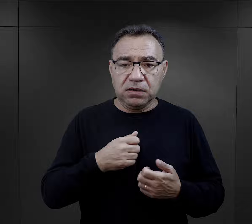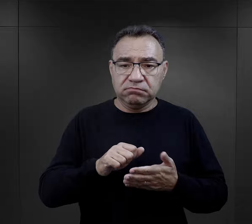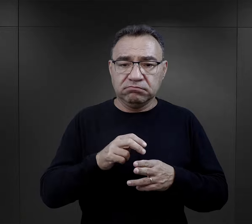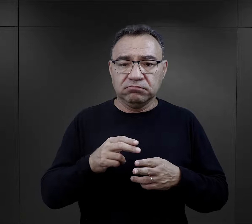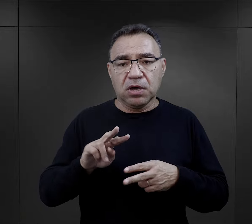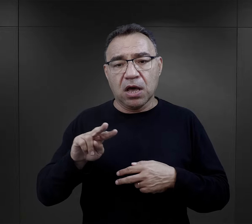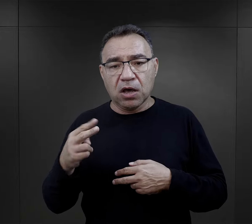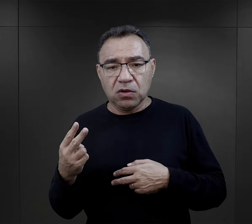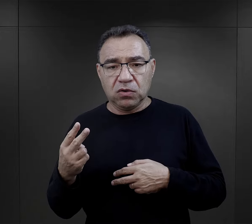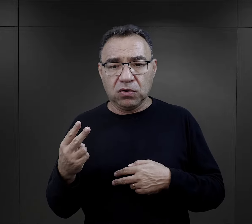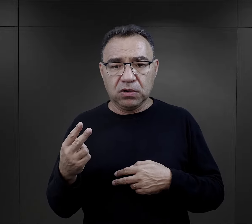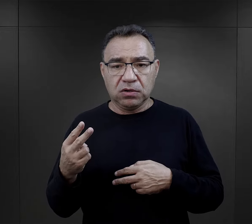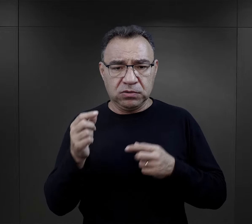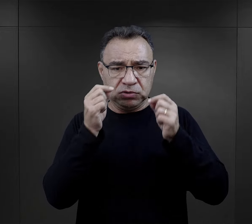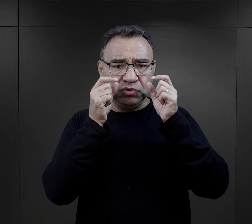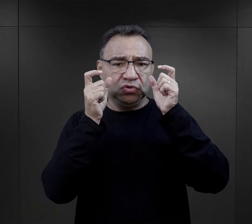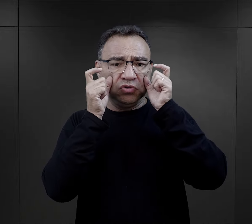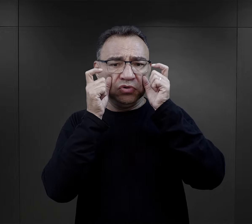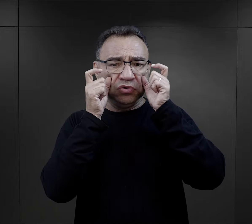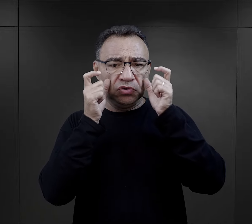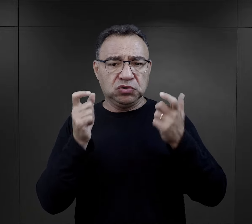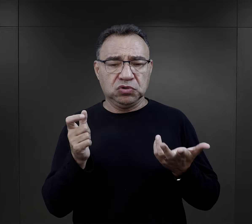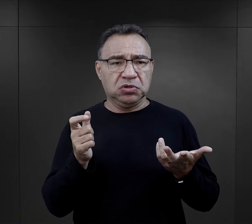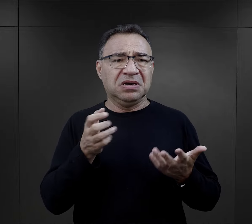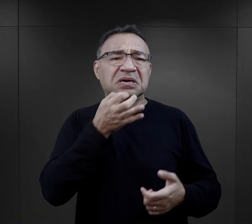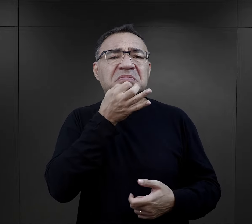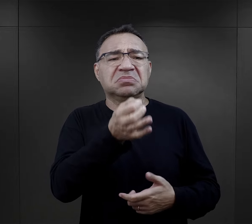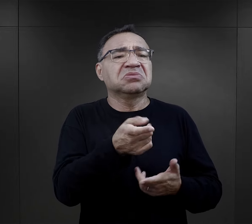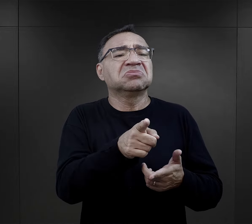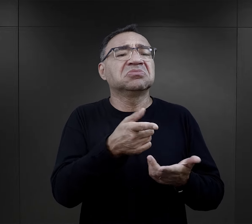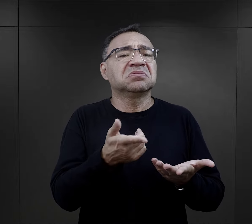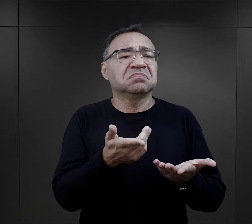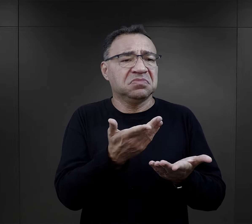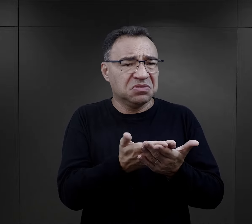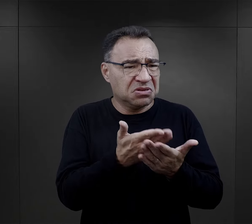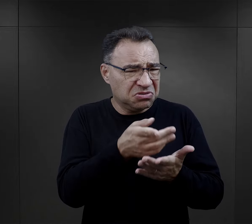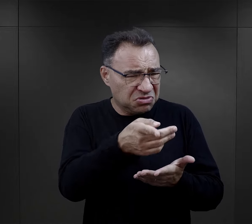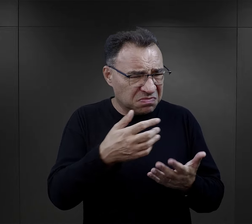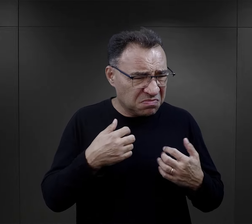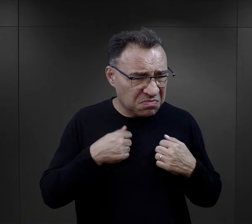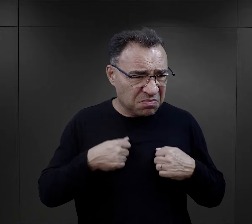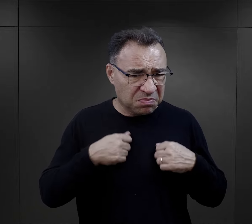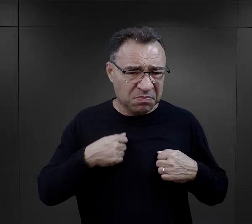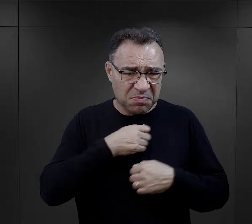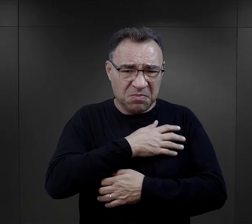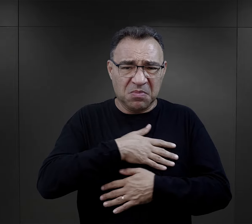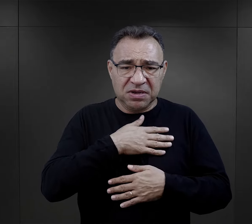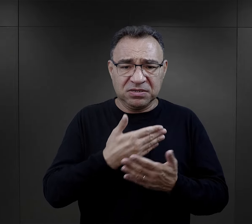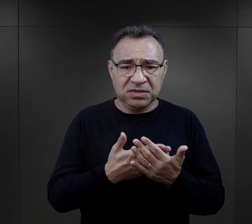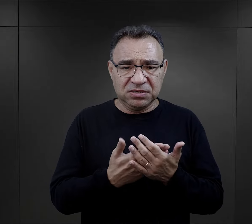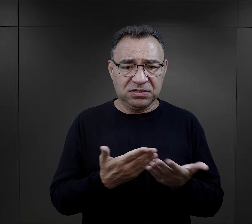związane z higieną – i drugi jest zaskoczony tym i pyta go: „no ale dlaczego ty się myjesz?